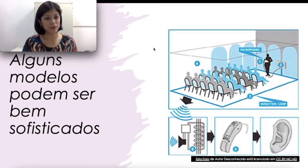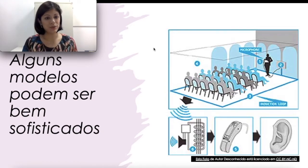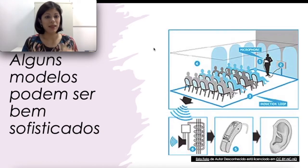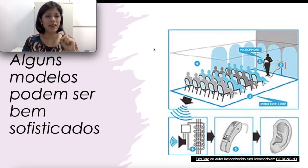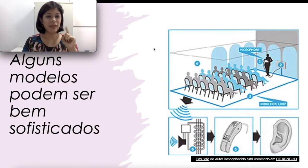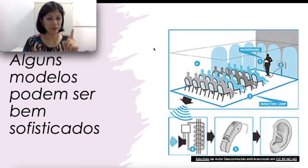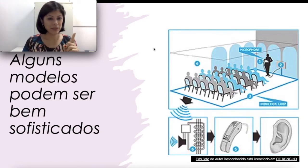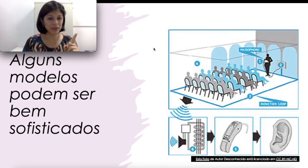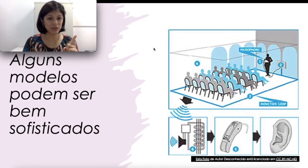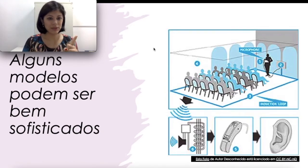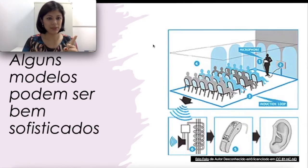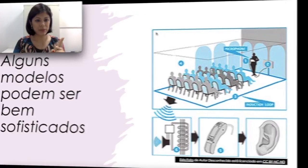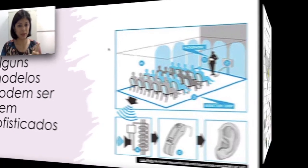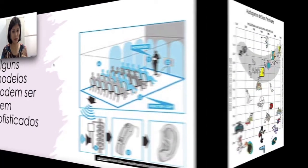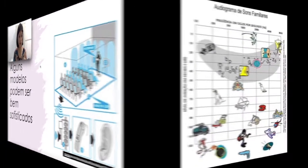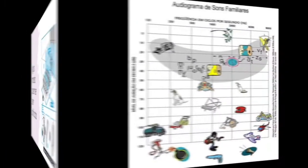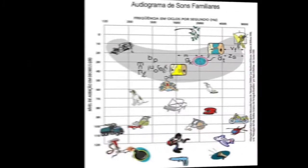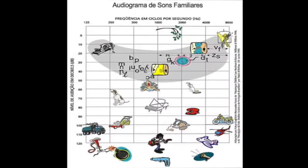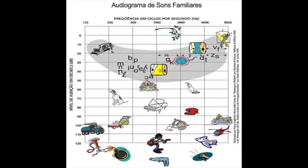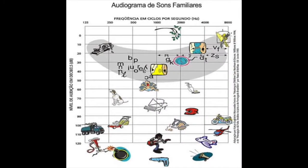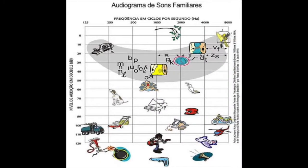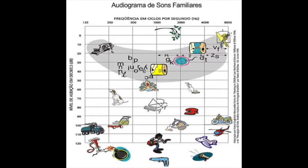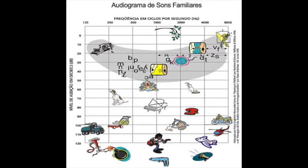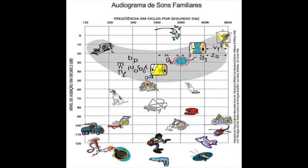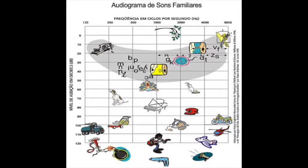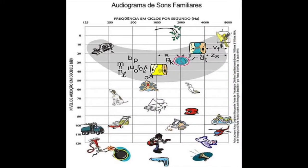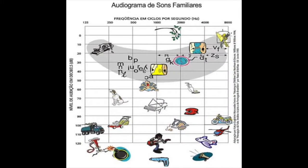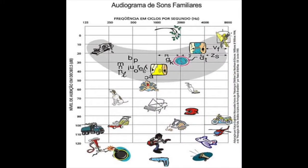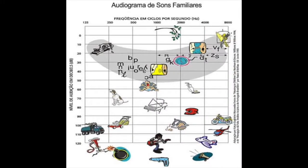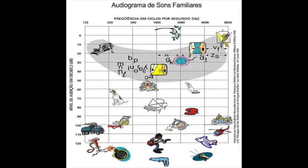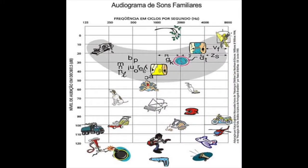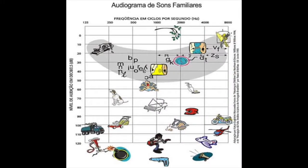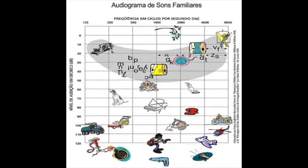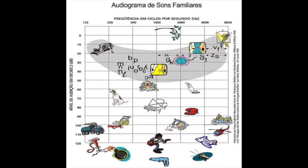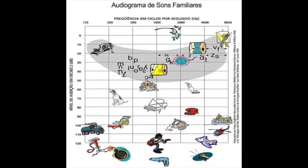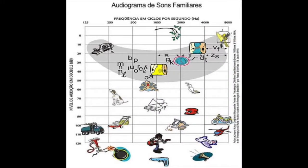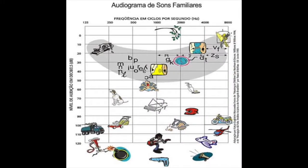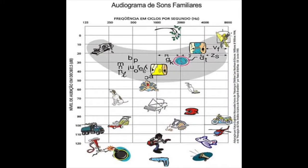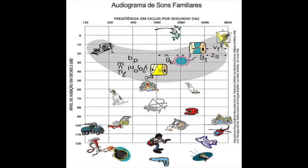isso, lembra das nossas perdas auditivas? Por exemplo, uma pessoa com uma perda auditiva